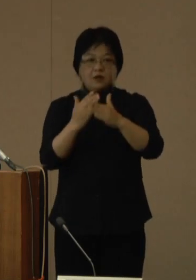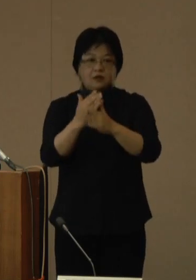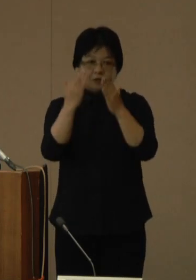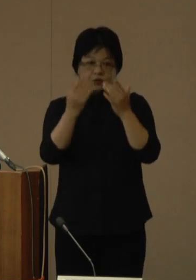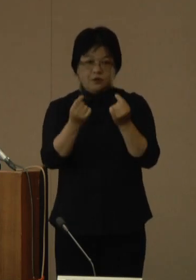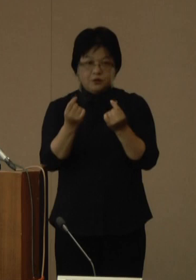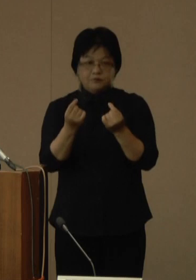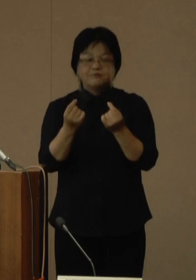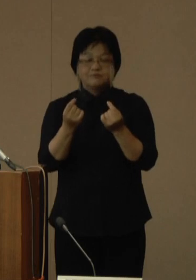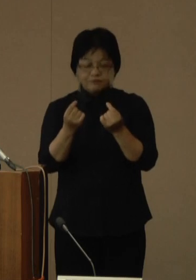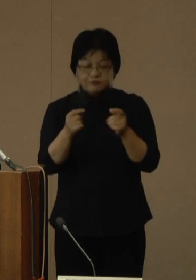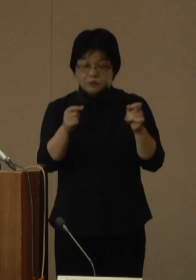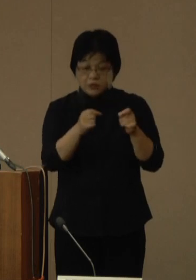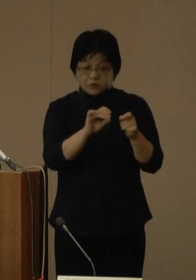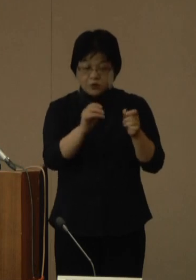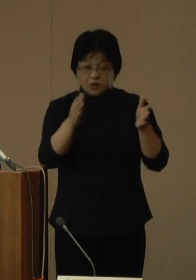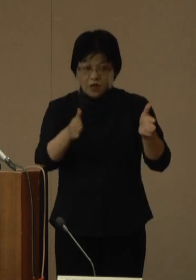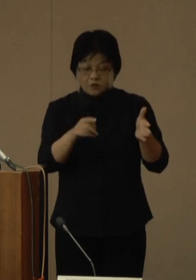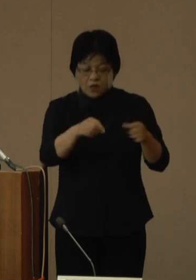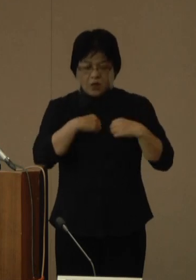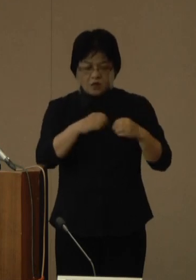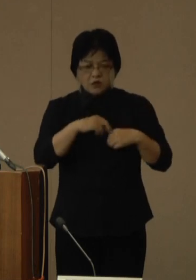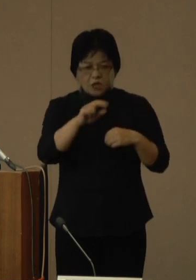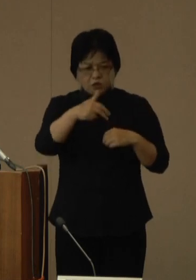しかし、短縮された期間も感染リスクは残ります